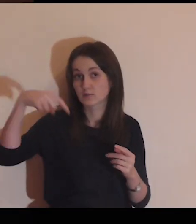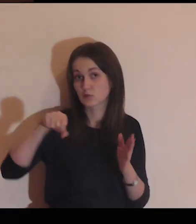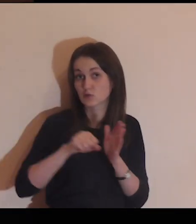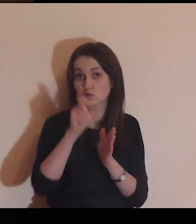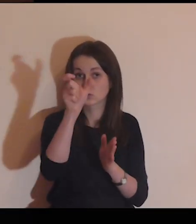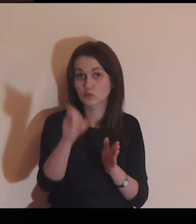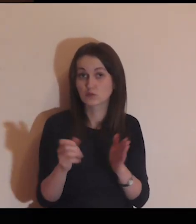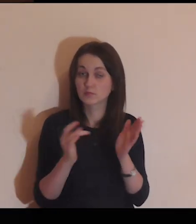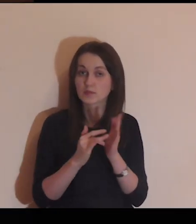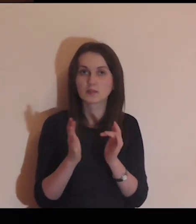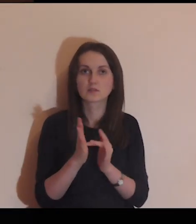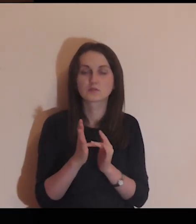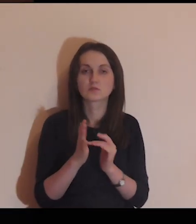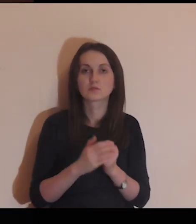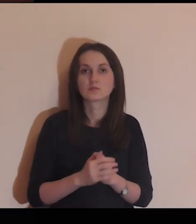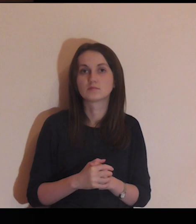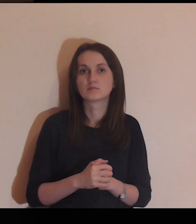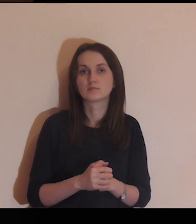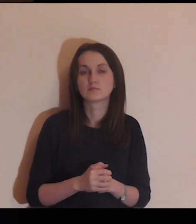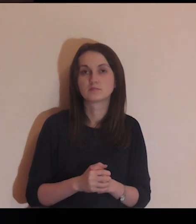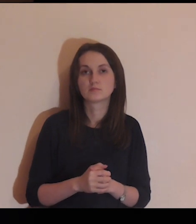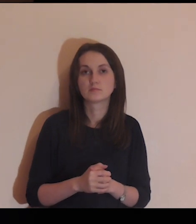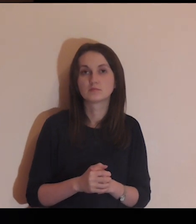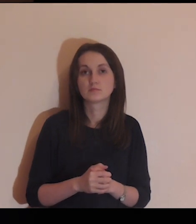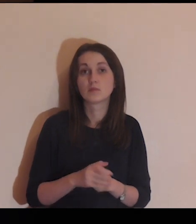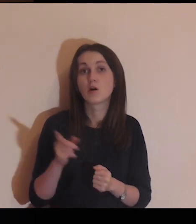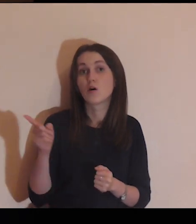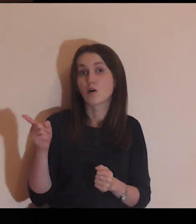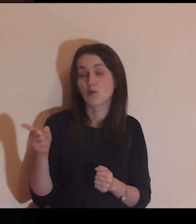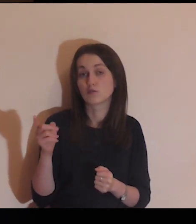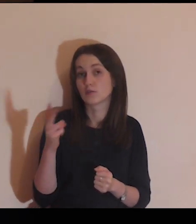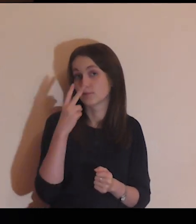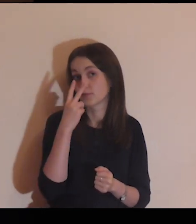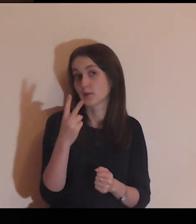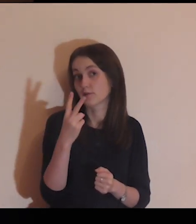Zobacz teraz, jak podchodzi do ciebie Jezus,